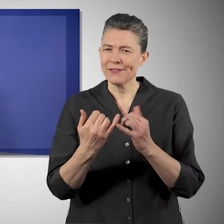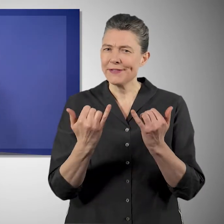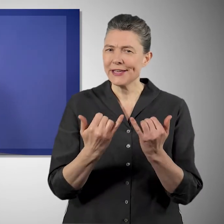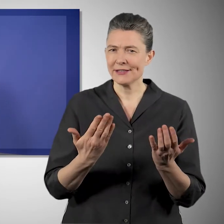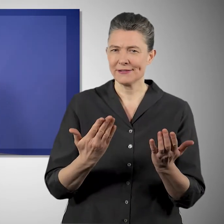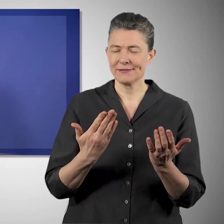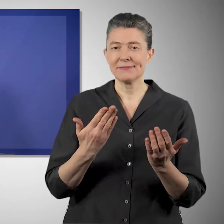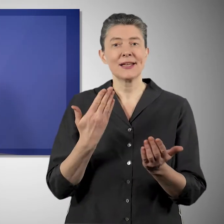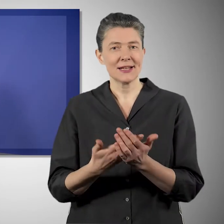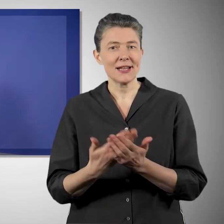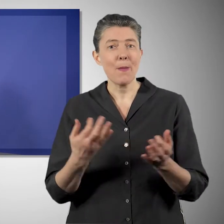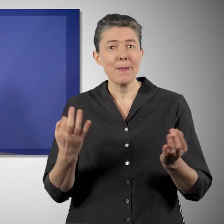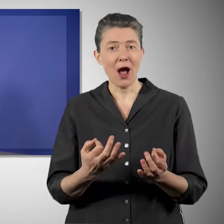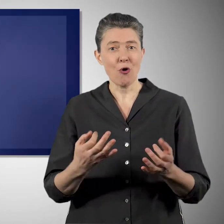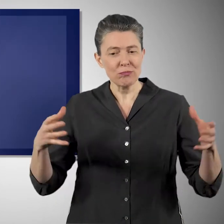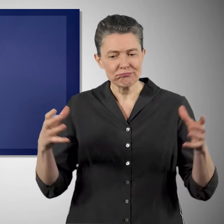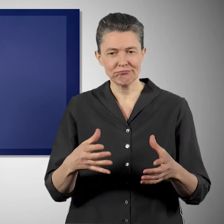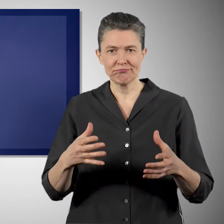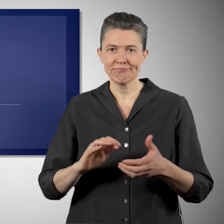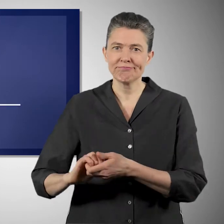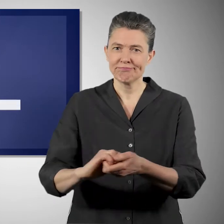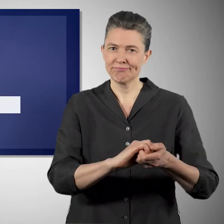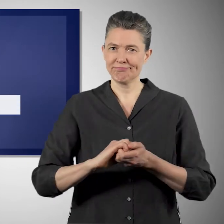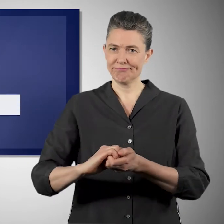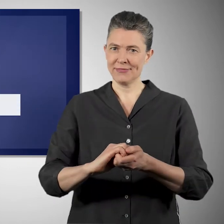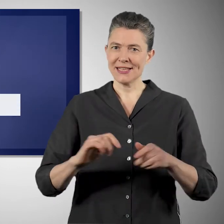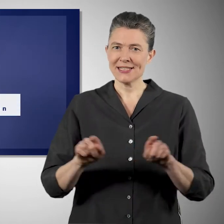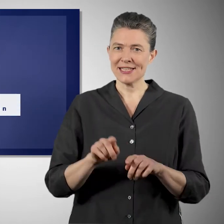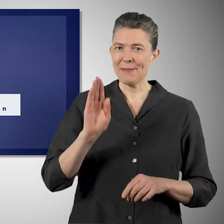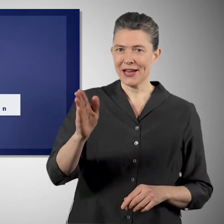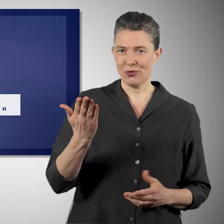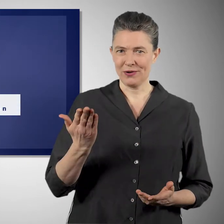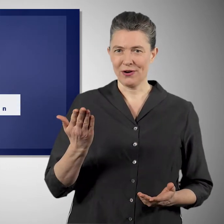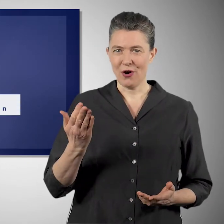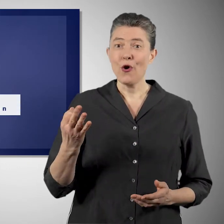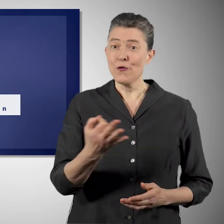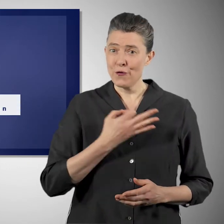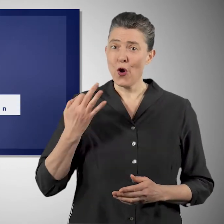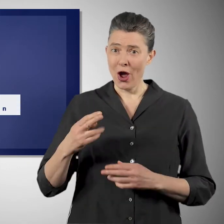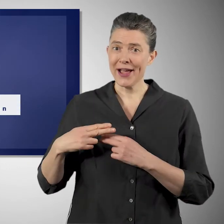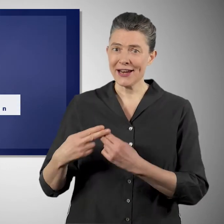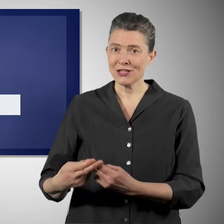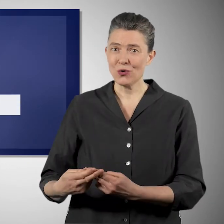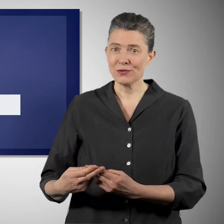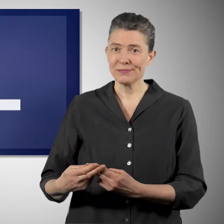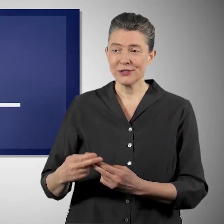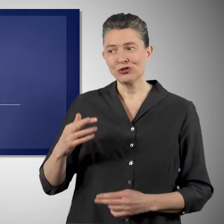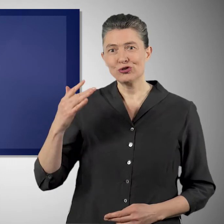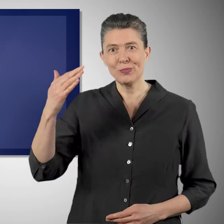Und deshalb steht für mich im Vordergrund, dass wir auch in dieser Debatte die Gesellschaft zusammenhalten und gemeinsam vorangehen können